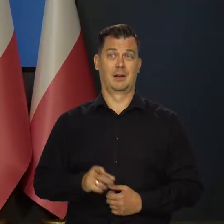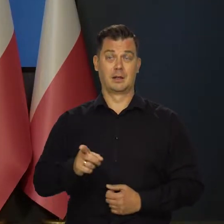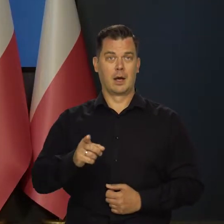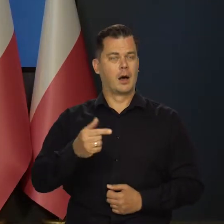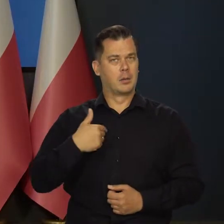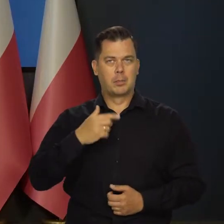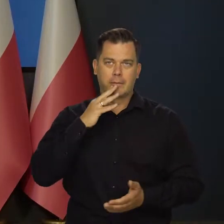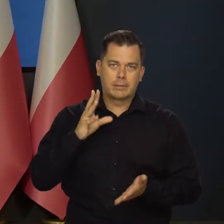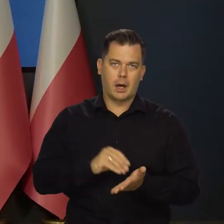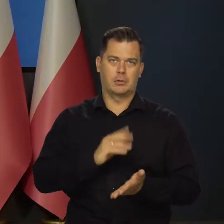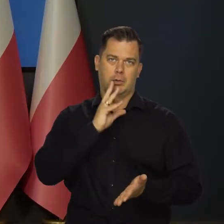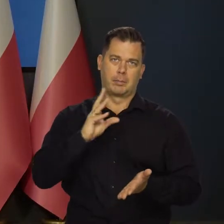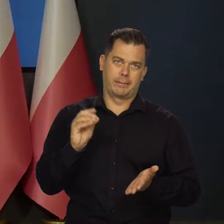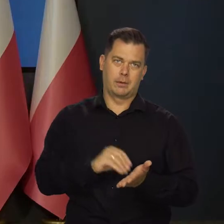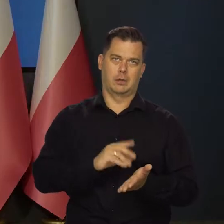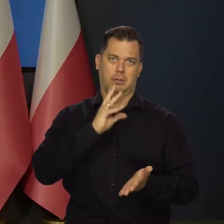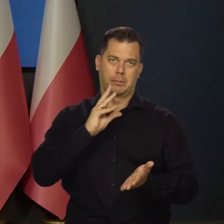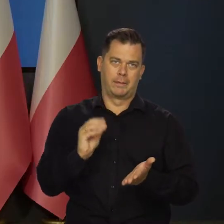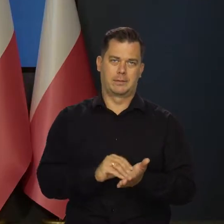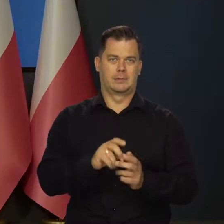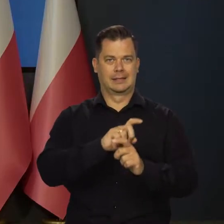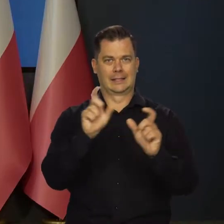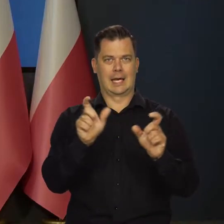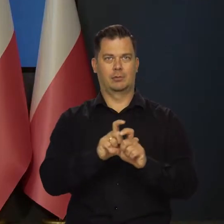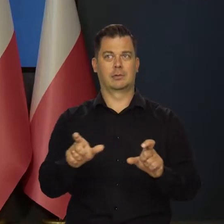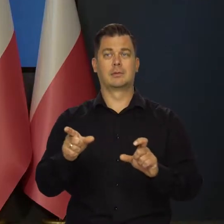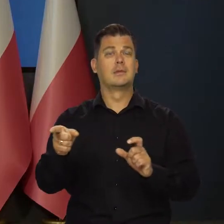Czy możemy w nieskończoność powtarzać kolejnym pokoleniom Polaków,